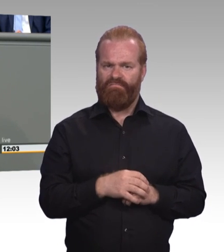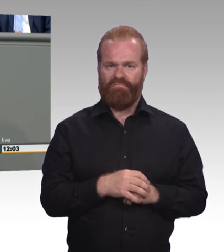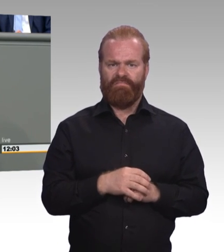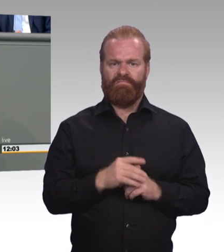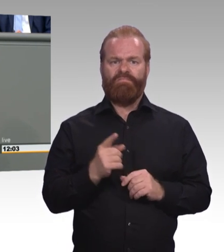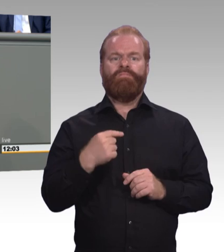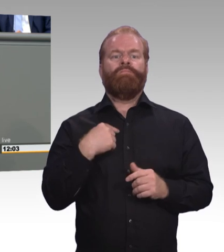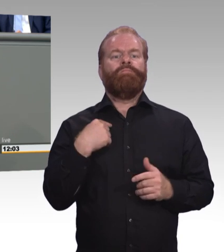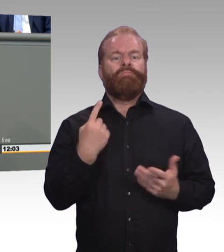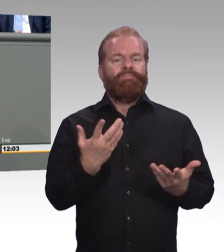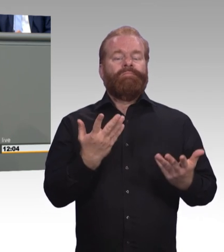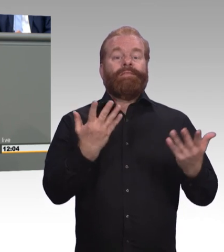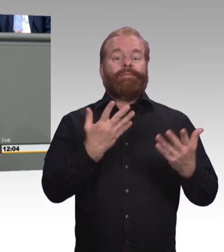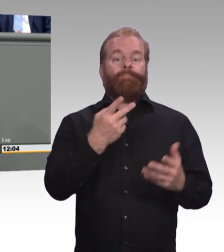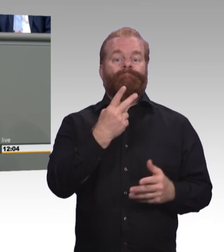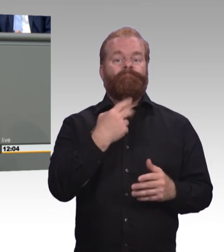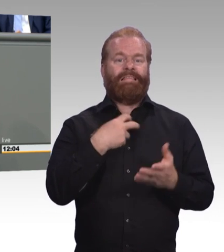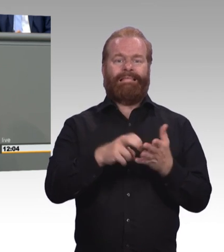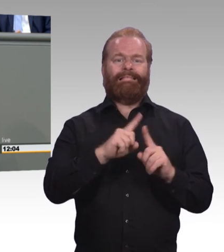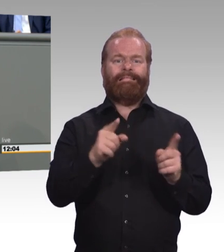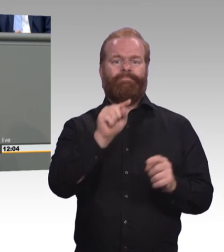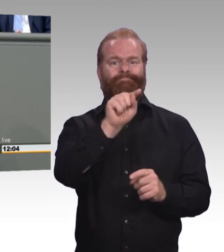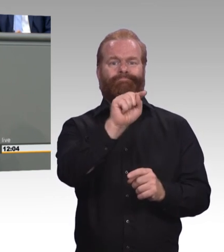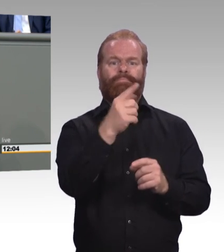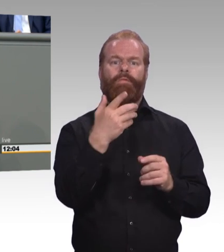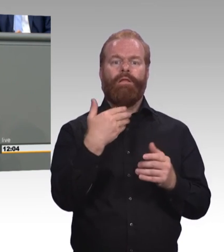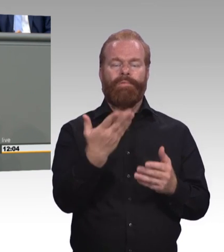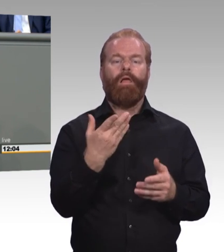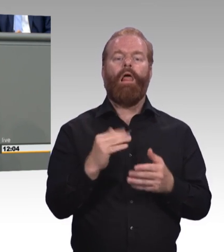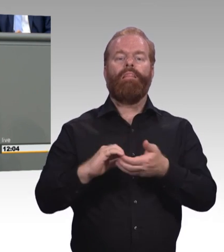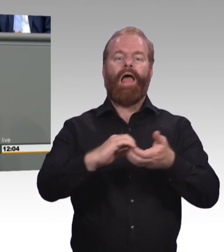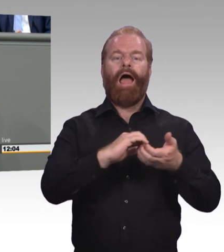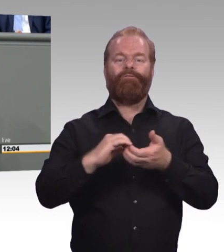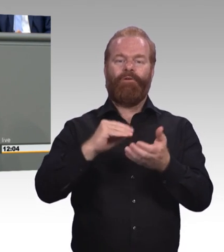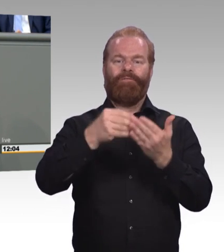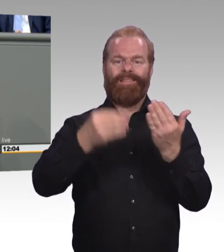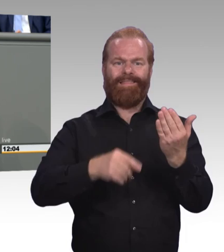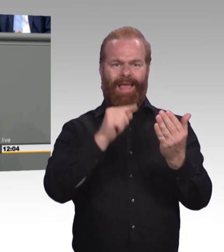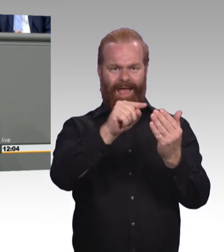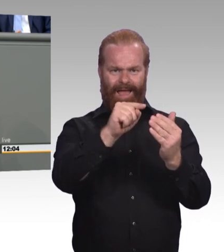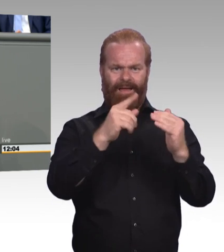Und wir wollen eine faire Vergütung auch für Azubis, die dann eben schon arbeiten. Die Haare zusammenkehren, Torten verzieren,